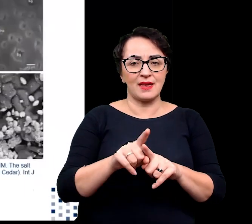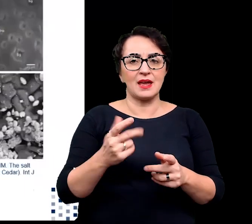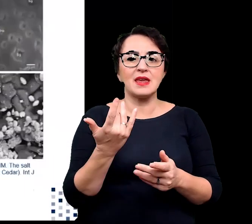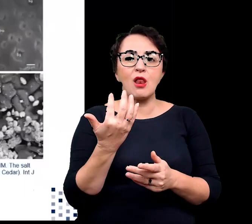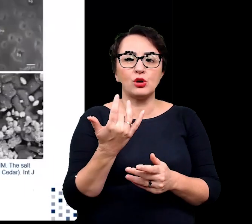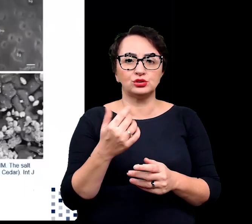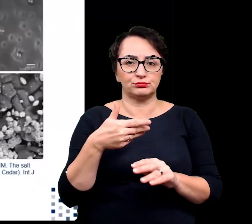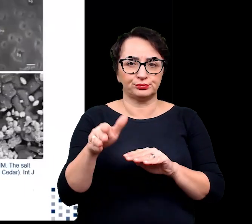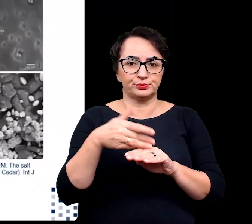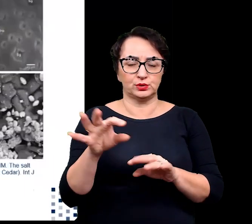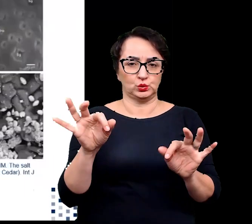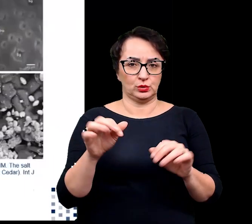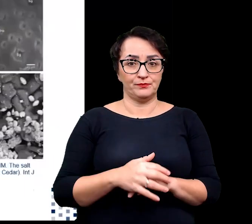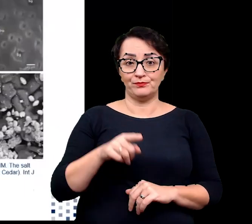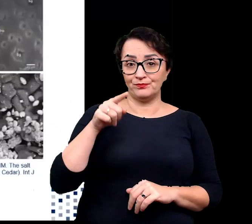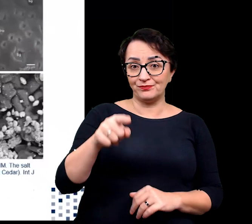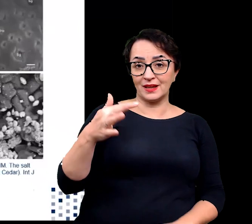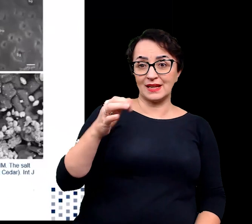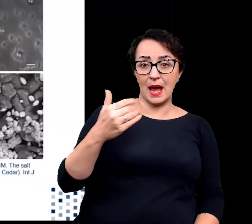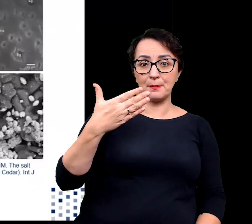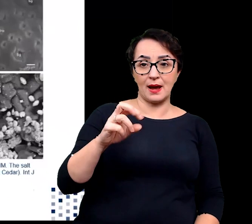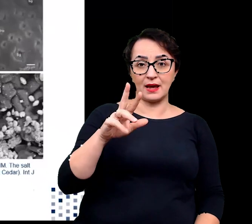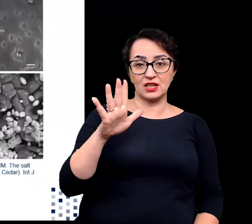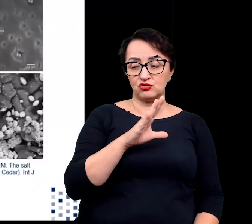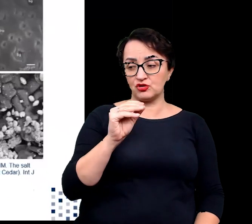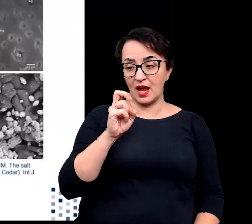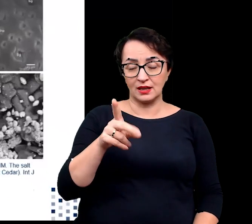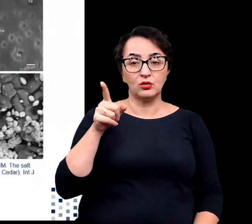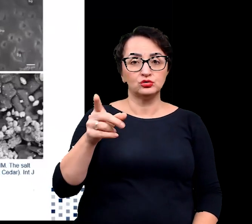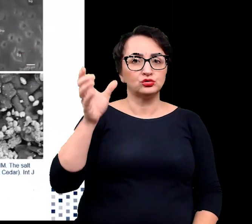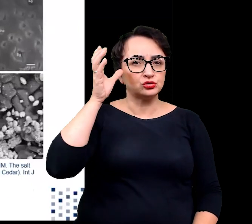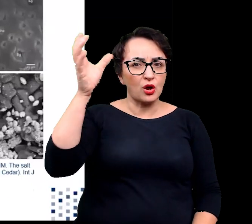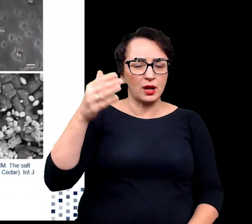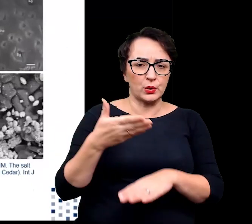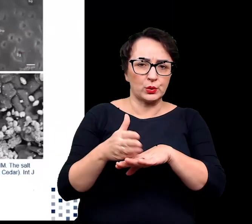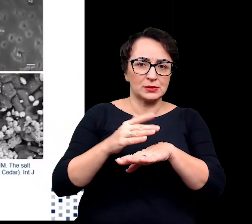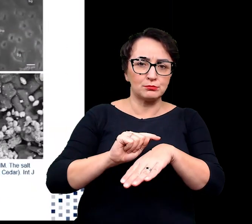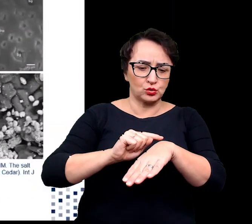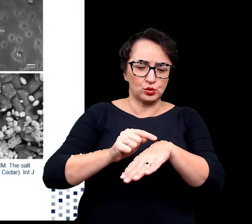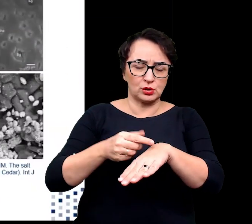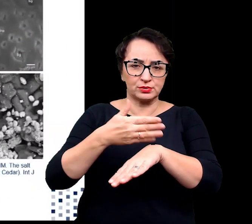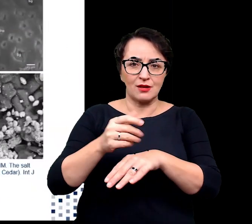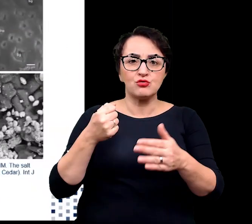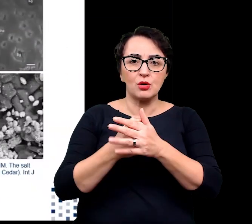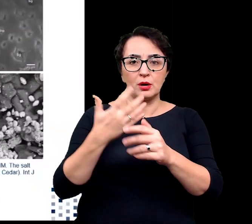Tamaryszek zdolny jest do usunięcia przez gruczoły do 50% pobranej soli.